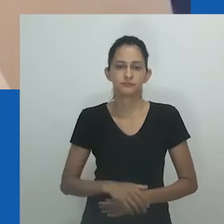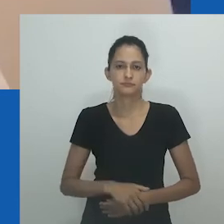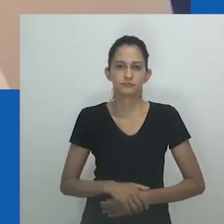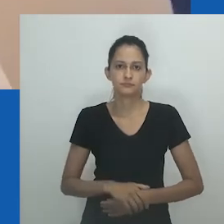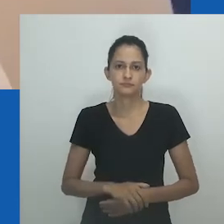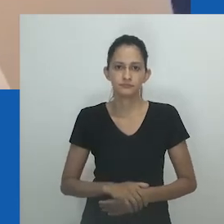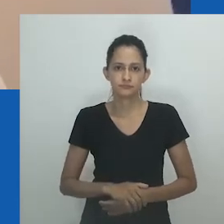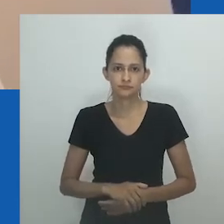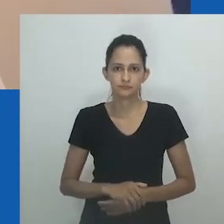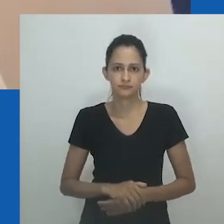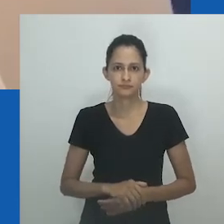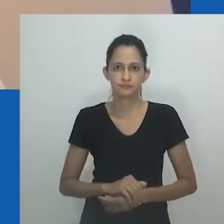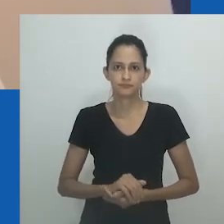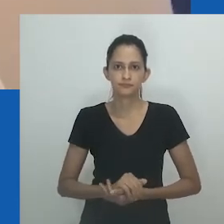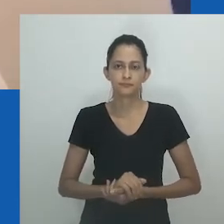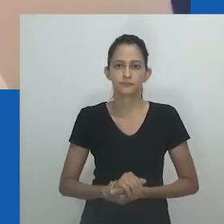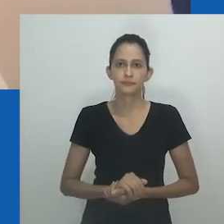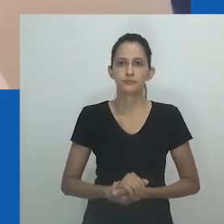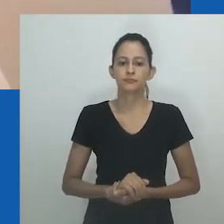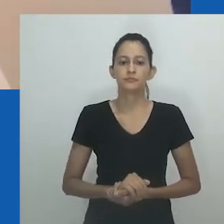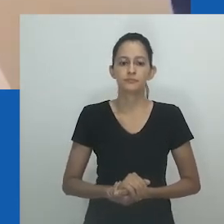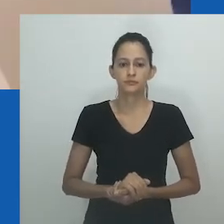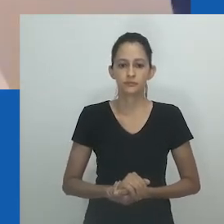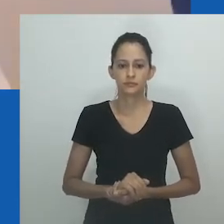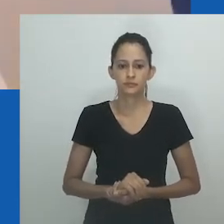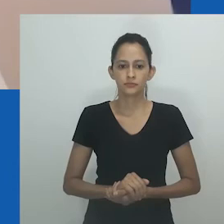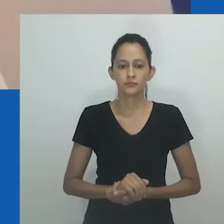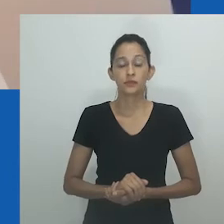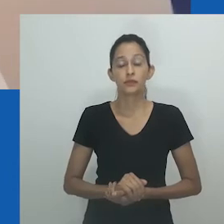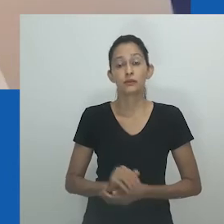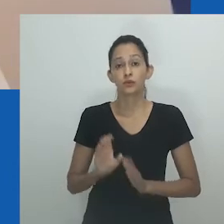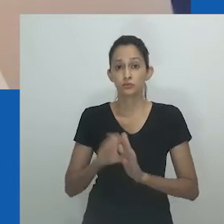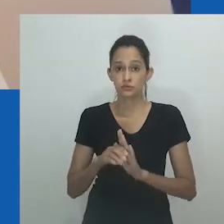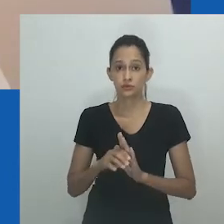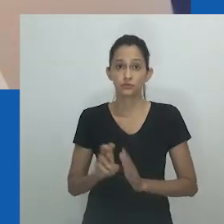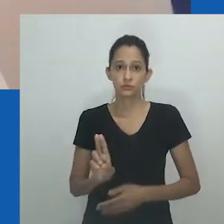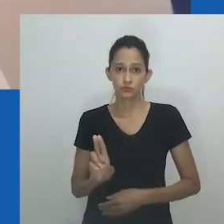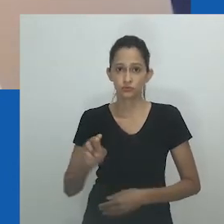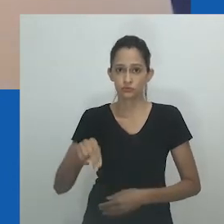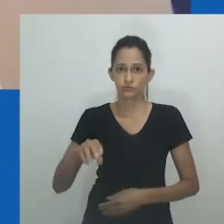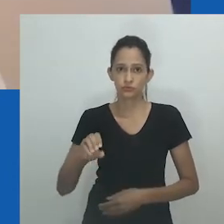onde ela reflete sobre como era chamada de unongayindoda na infância na zona rural de Eastern Cape.